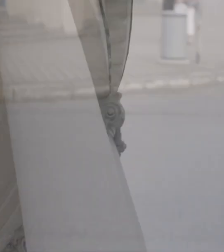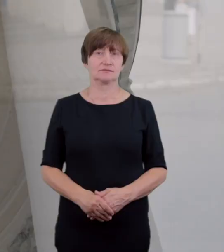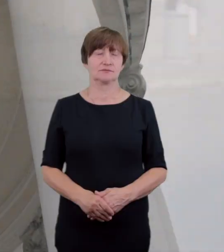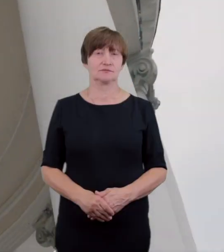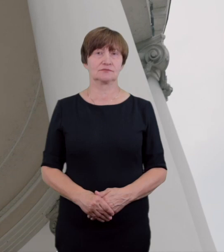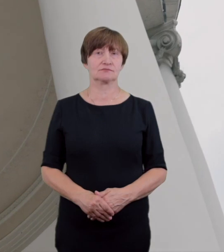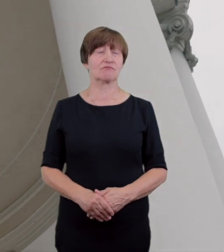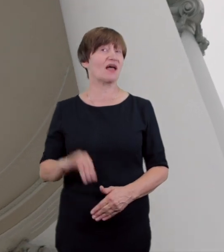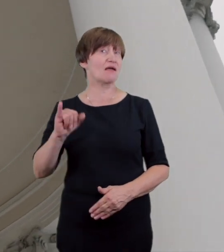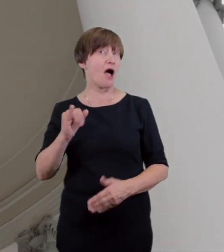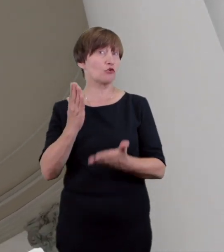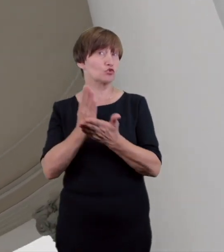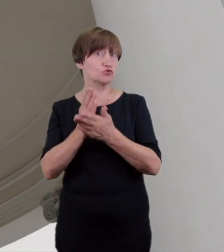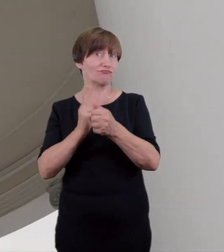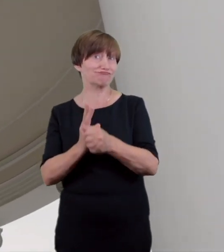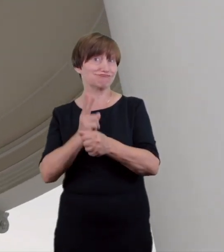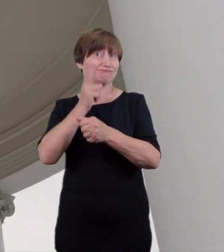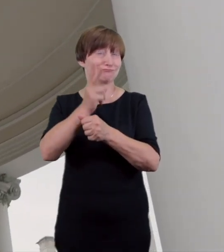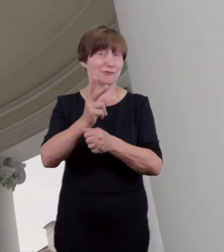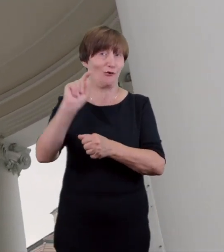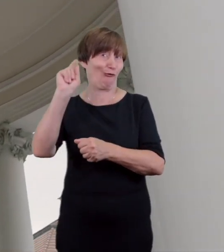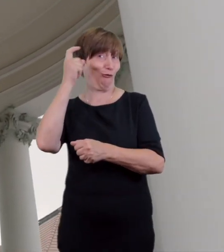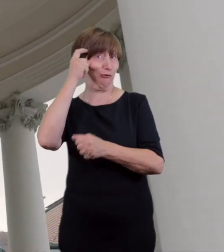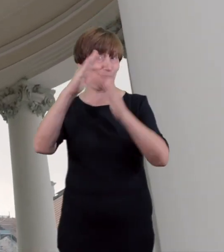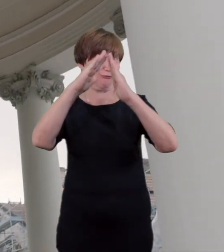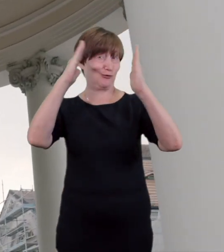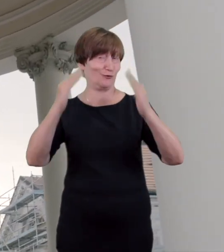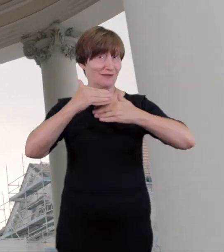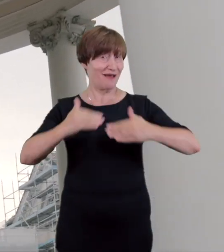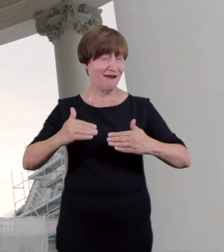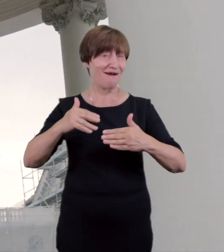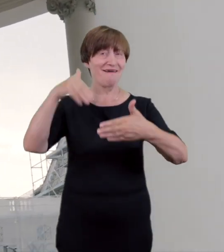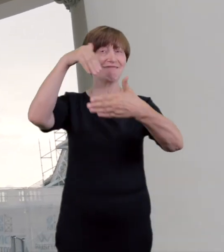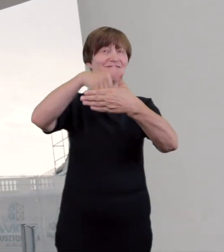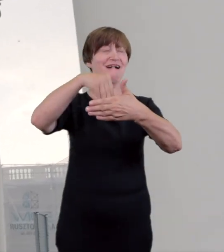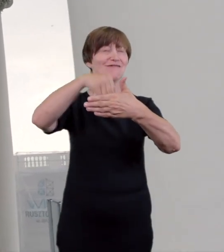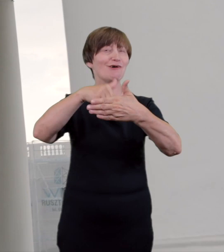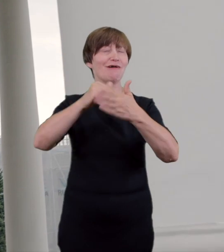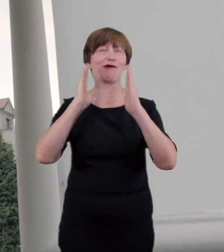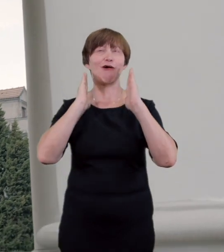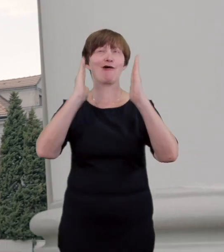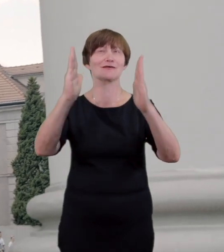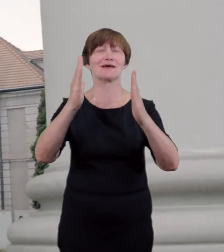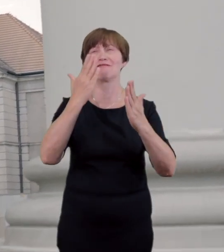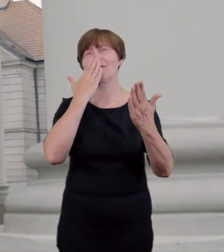kiedy przekraczamy próg budynku naszym oczom ukazuje się modernistyczne wnętrze z elementami